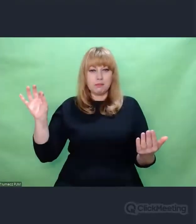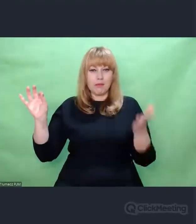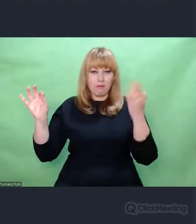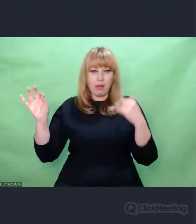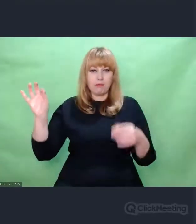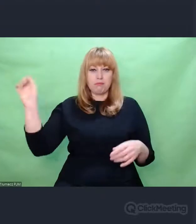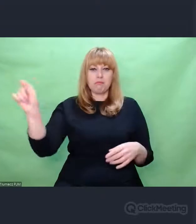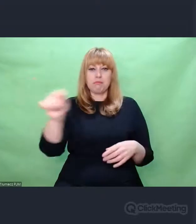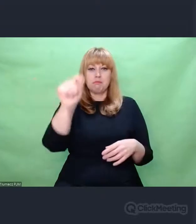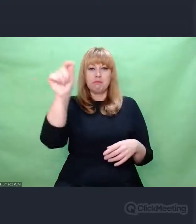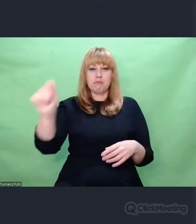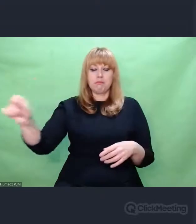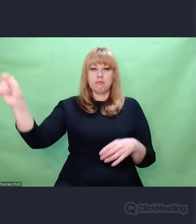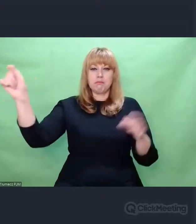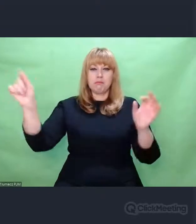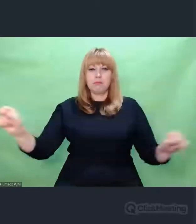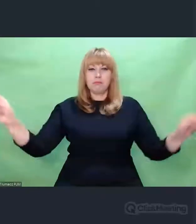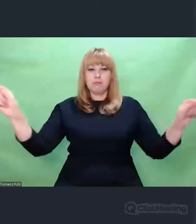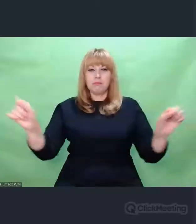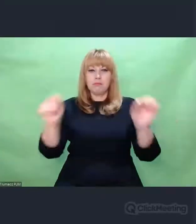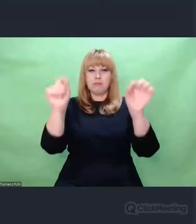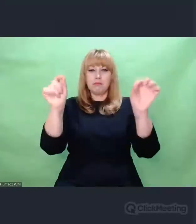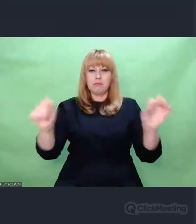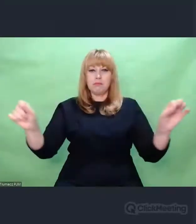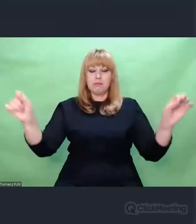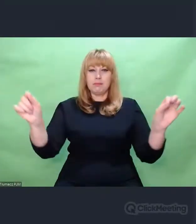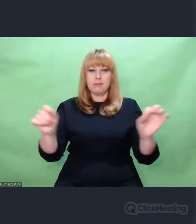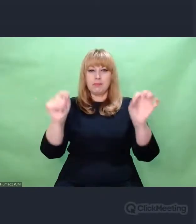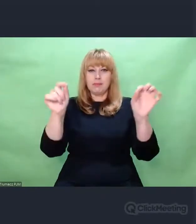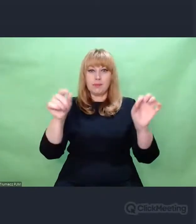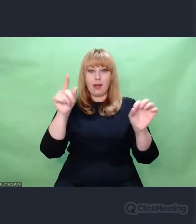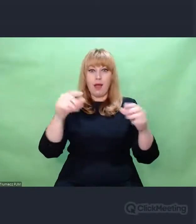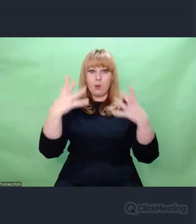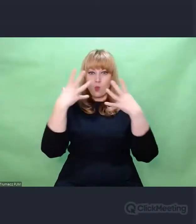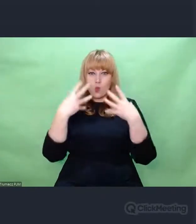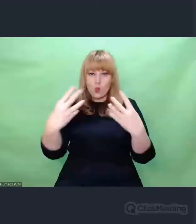Z kolei słuchacz stara się w konkretnej sytuacji,